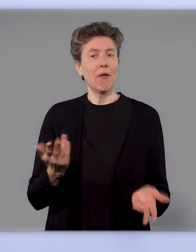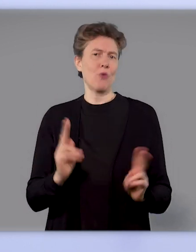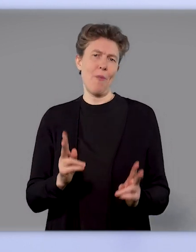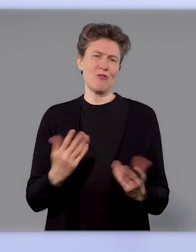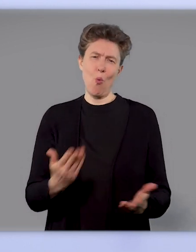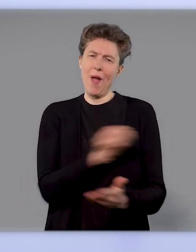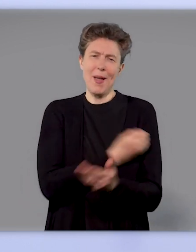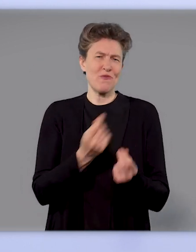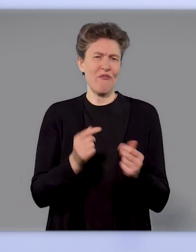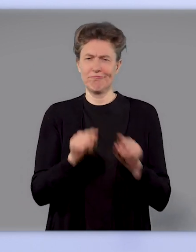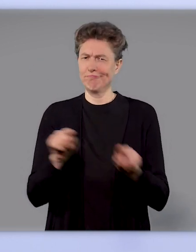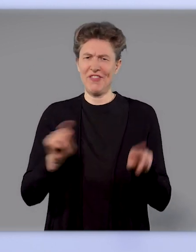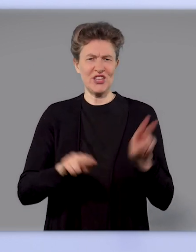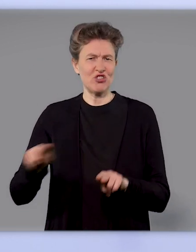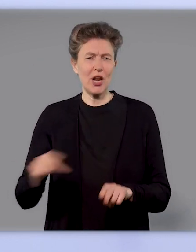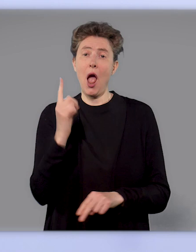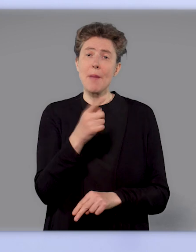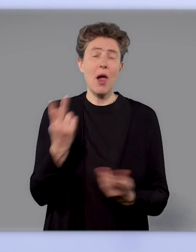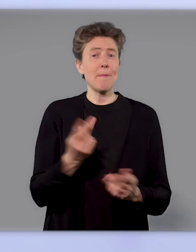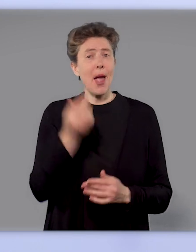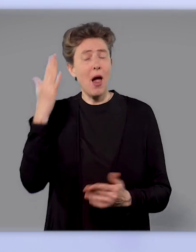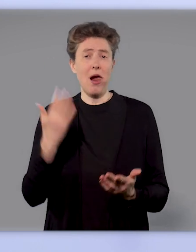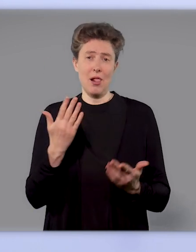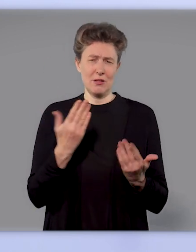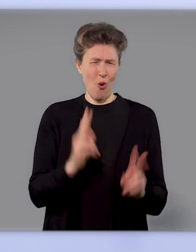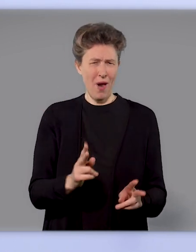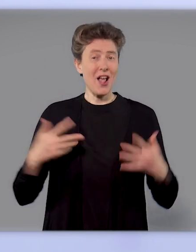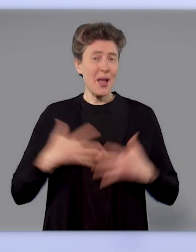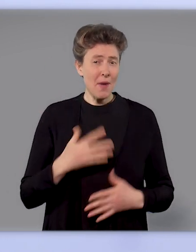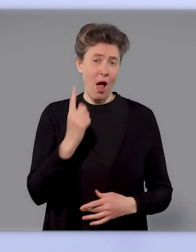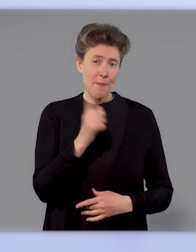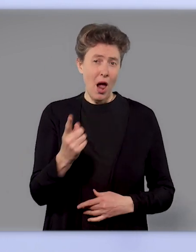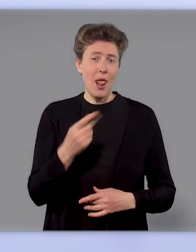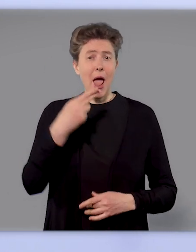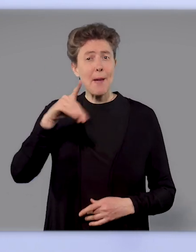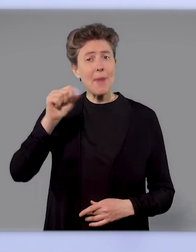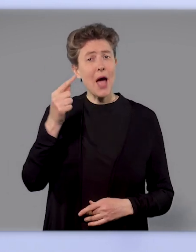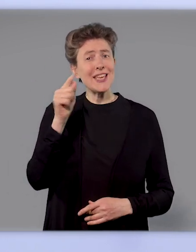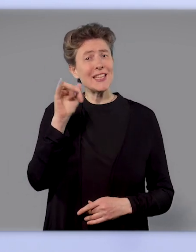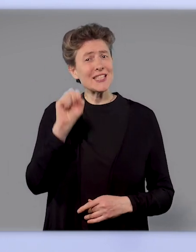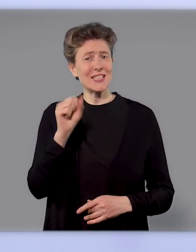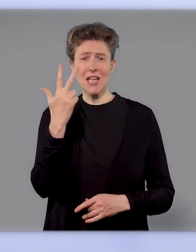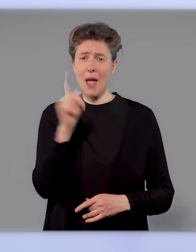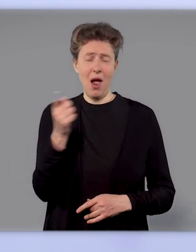oder andere mehrfach. Das sehen wir zum Beispiel beim Grippe-Impfstoff, der wird einmal verimpft, und beim Hepatitis-Impfstoff zum Beispiel